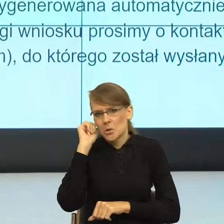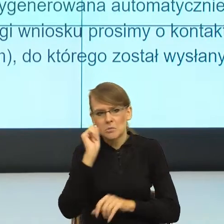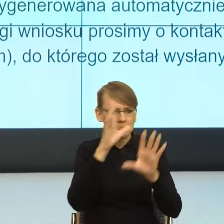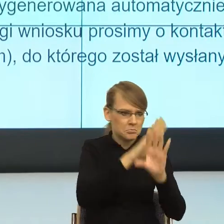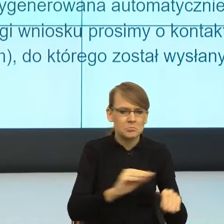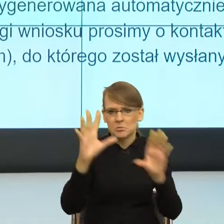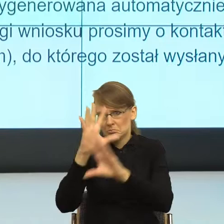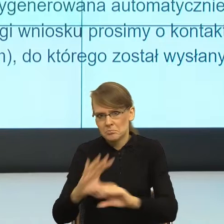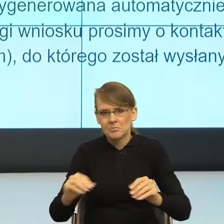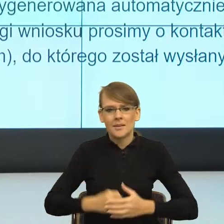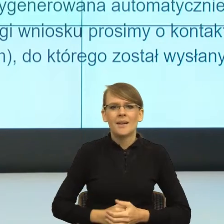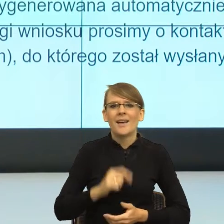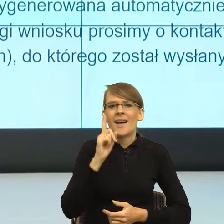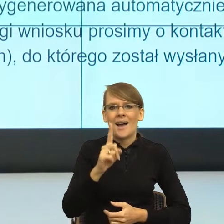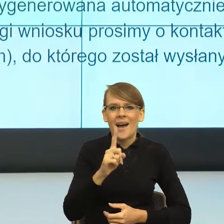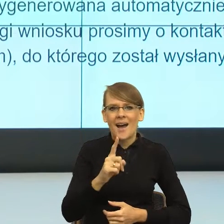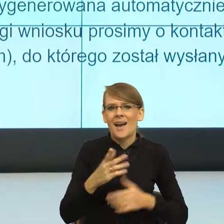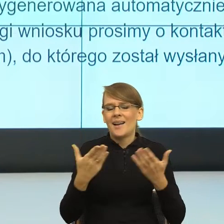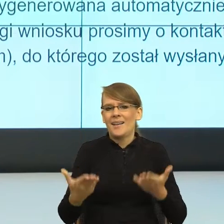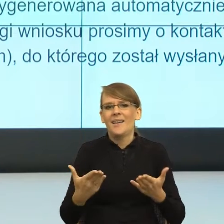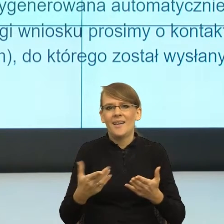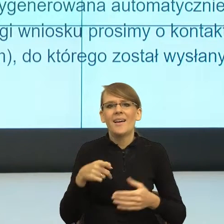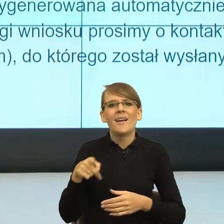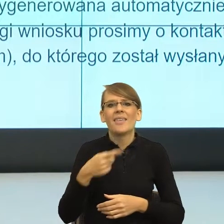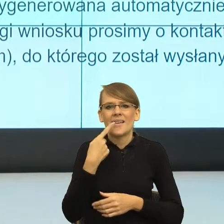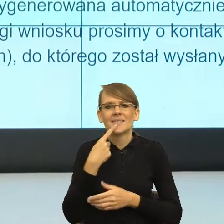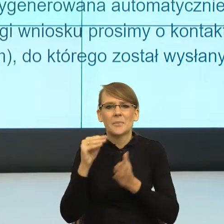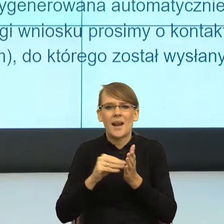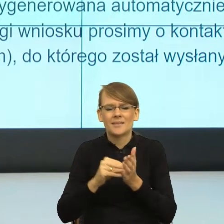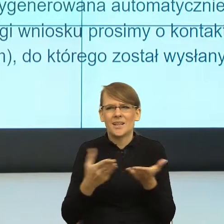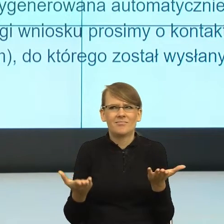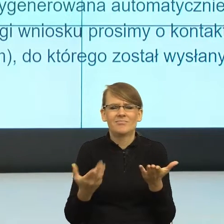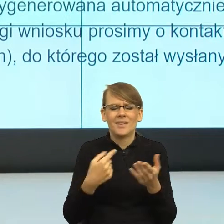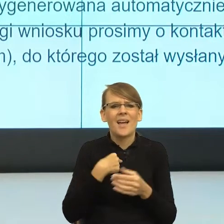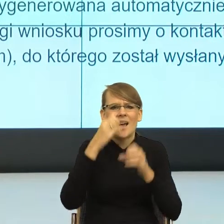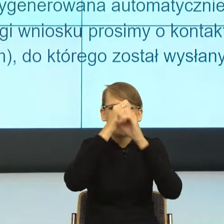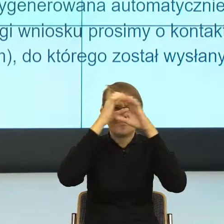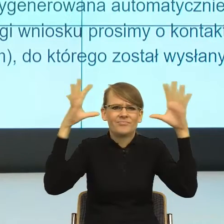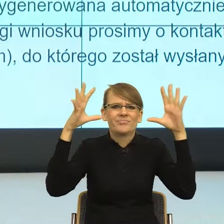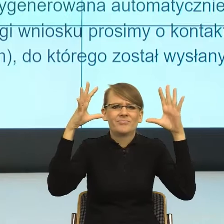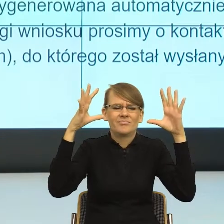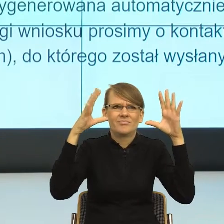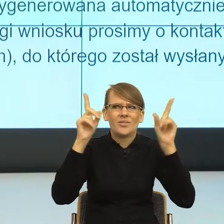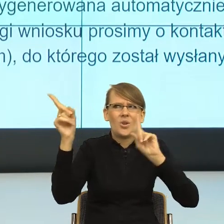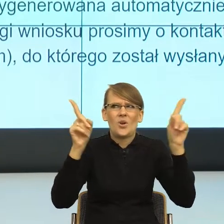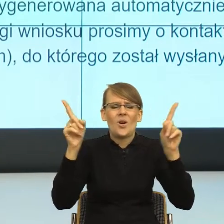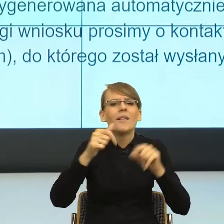tworzy dwie równoległe sceny, czyli ja czytając to nie mogę się skupić na tym o co chodzi, tylko mój mózg musi czytając